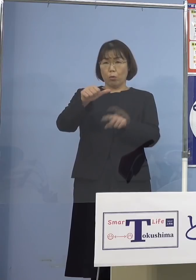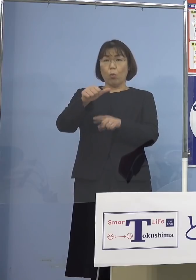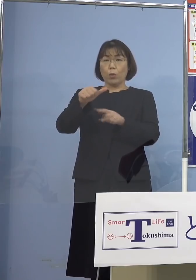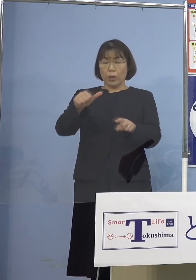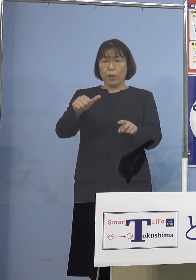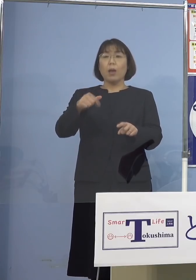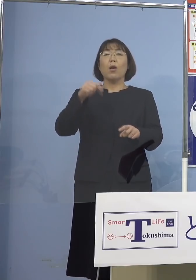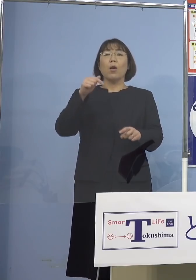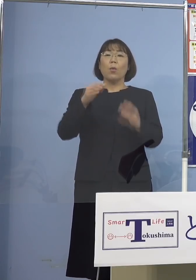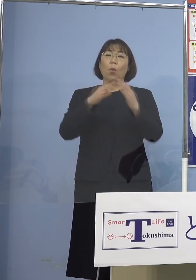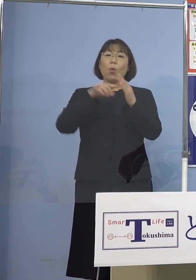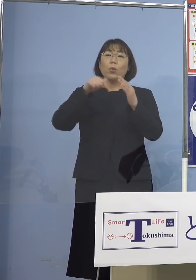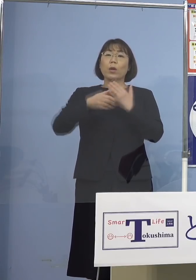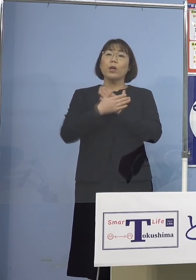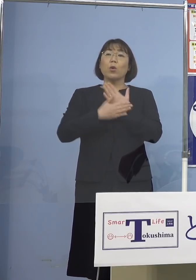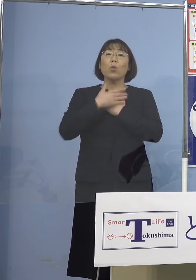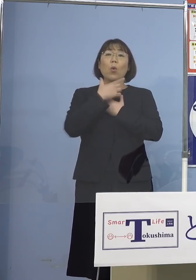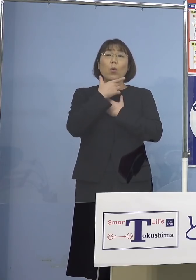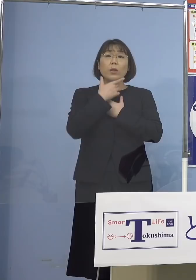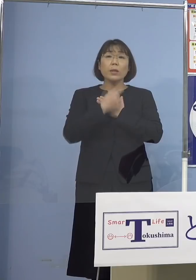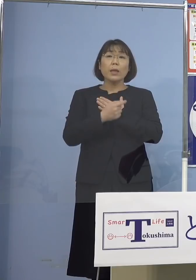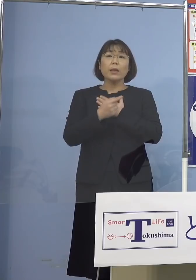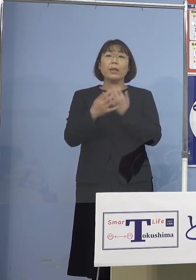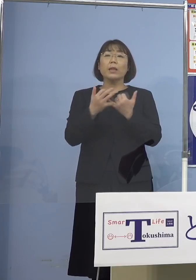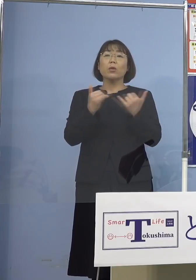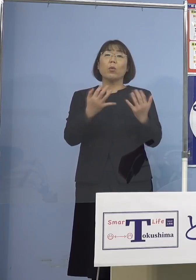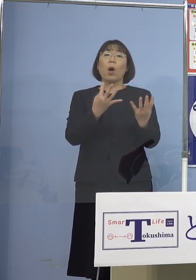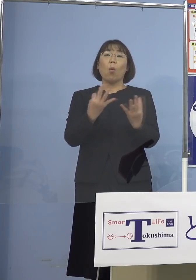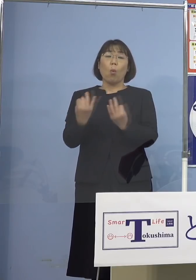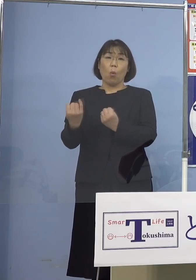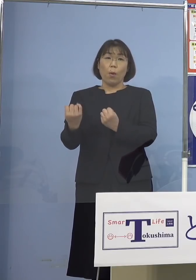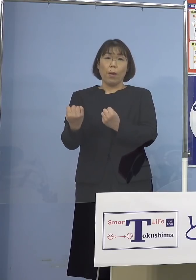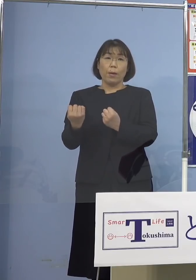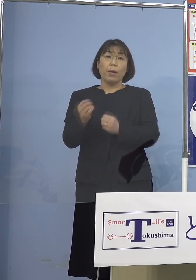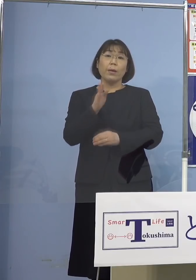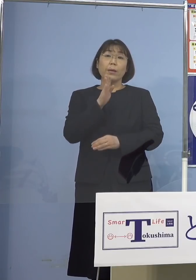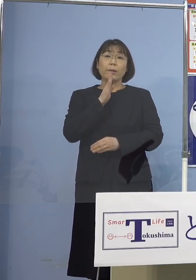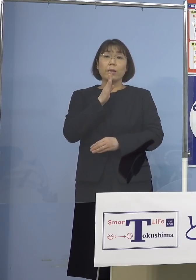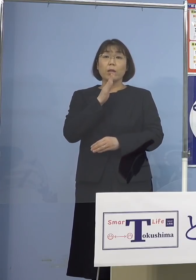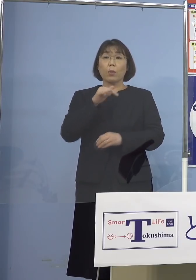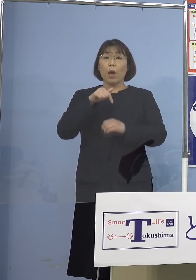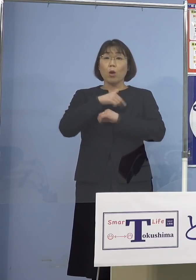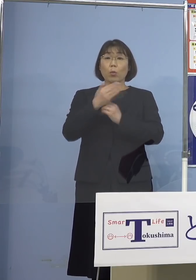という場合が多いんですね 実は本県の病院の環境も